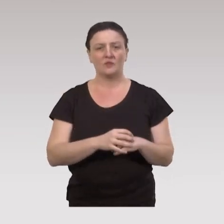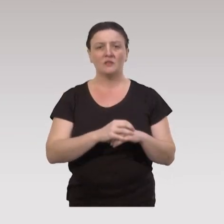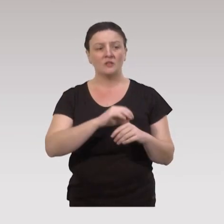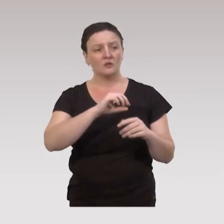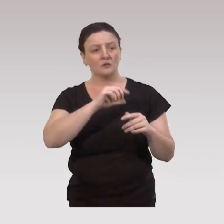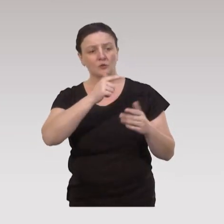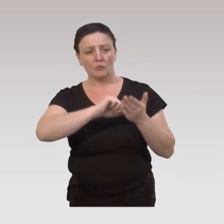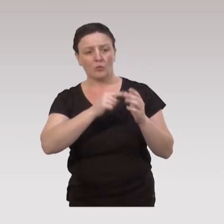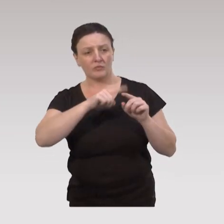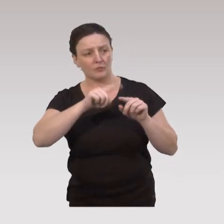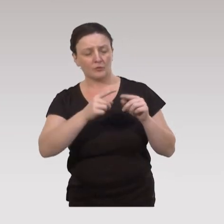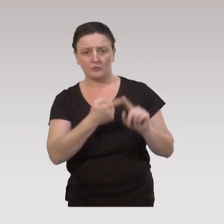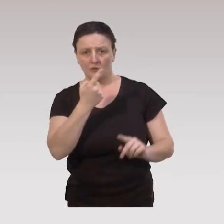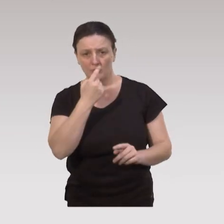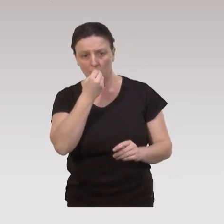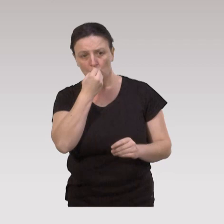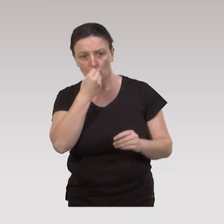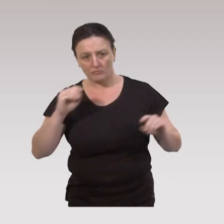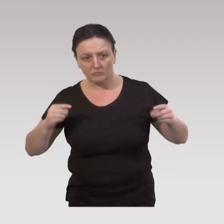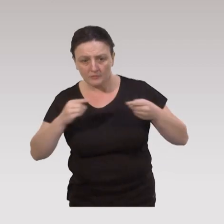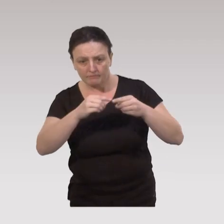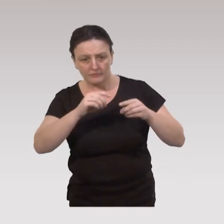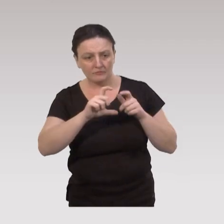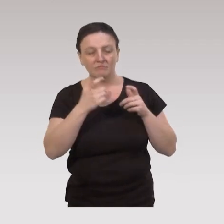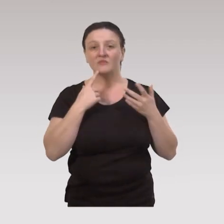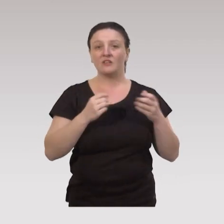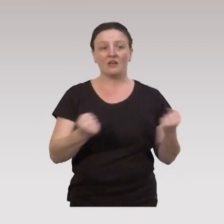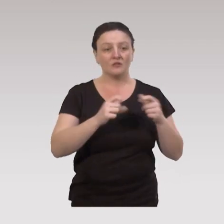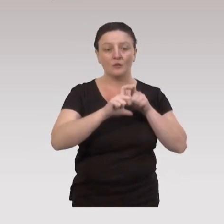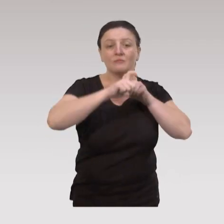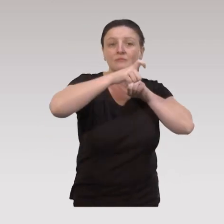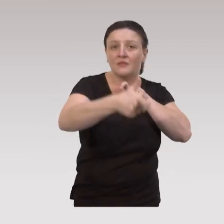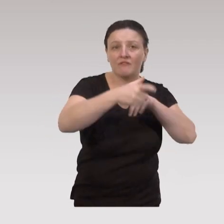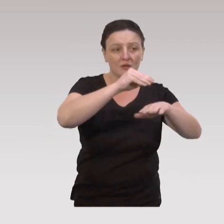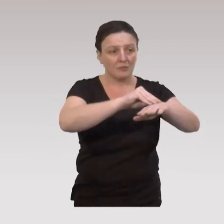Deuxième élément de poids pour pouvoir cartographier l’impact de nos actions de prévention,